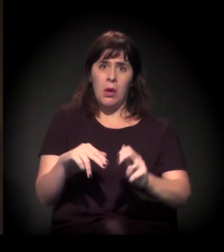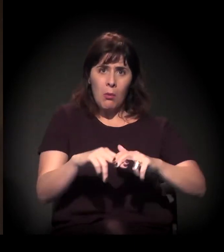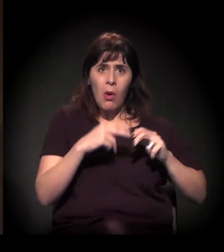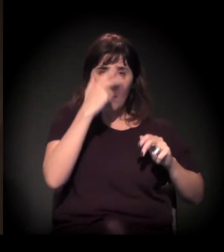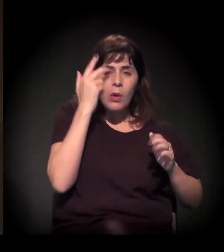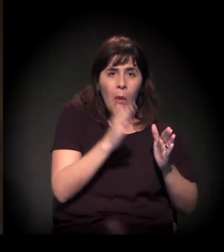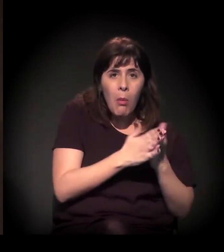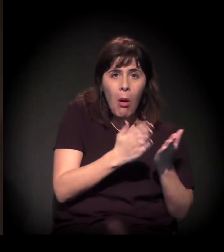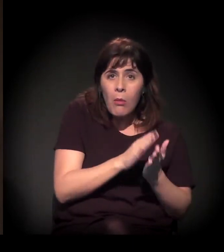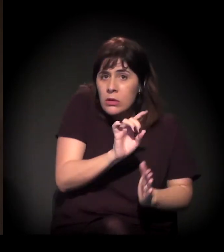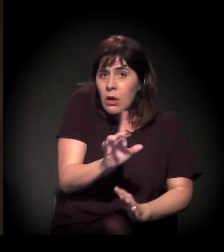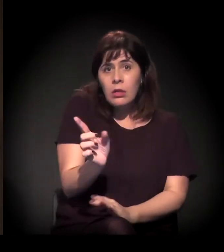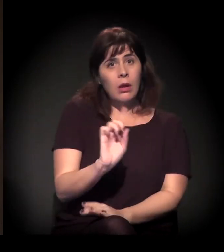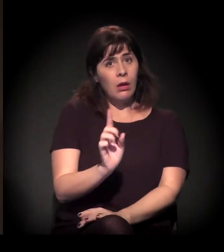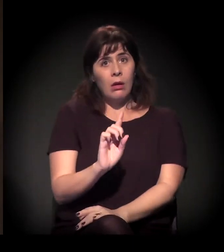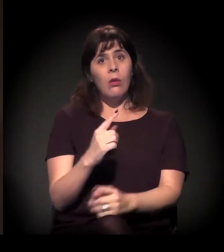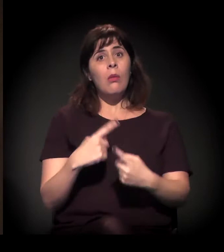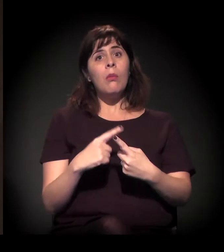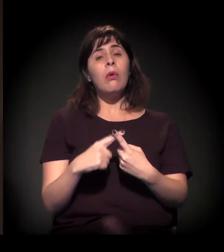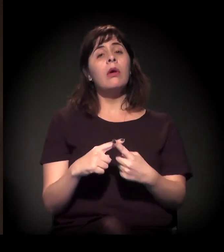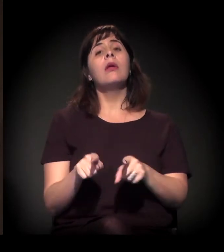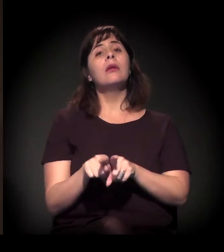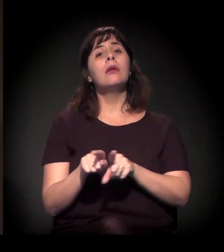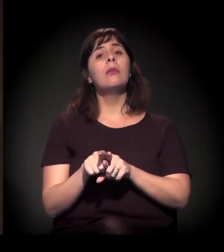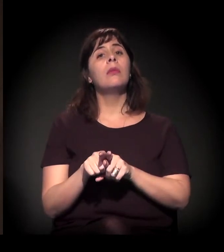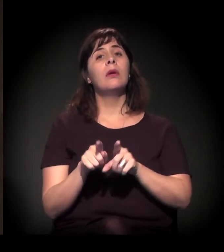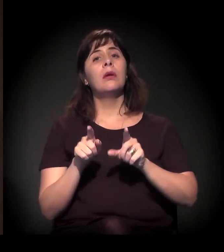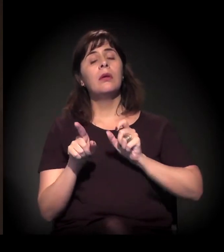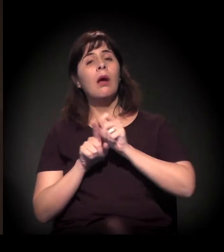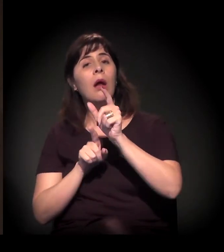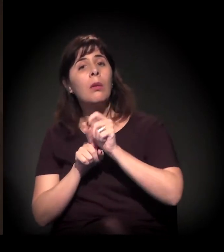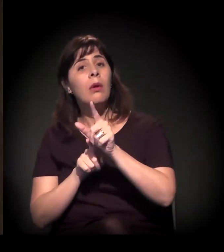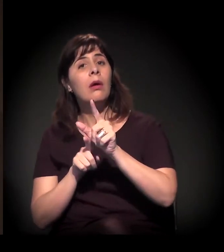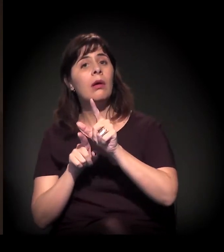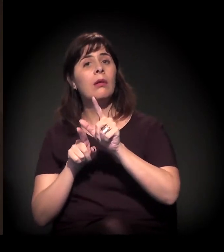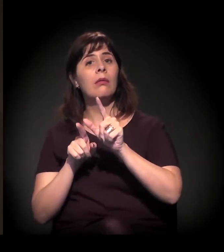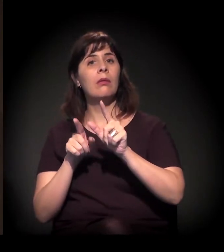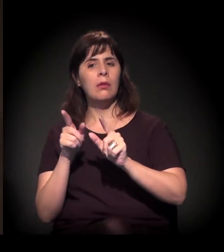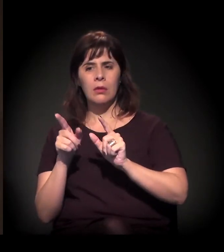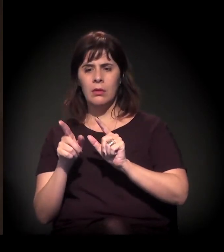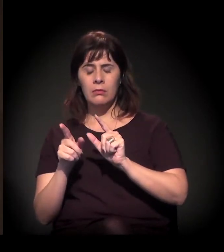o impacto do custo dos aluguéis sobre os salários,